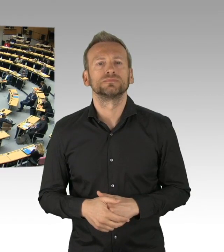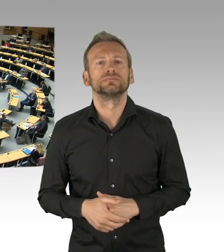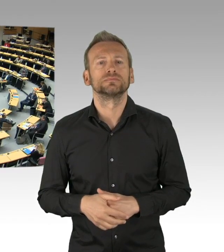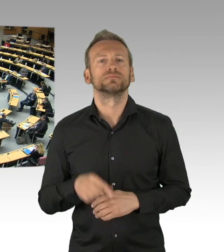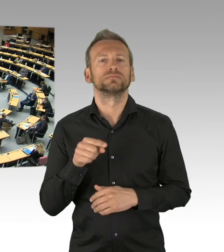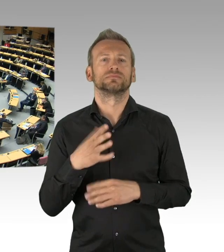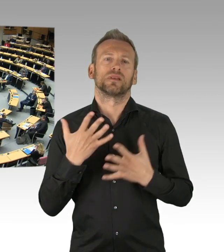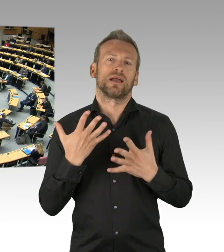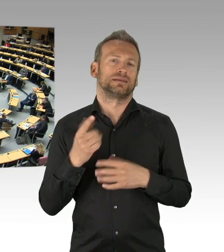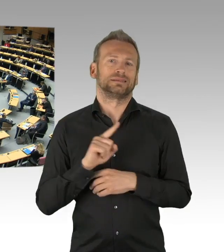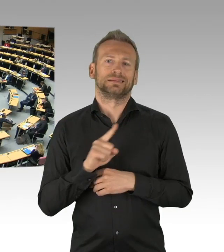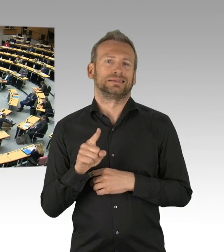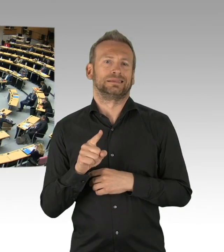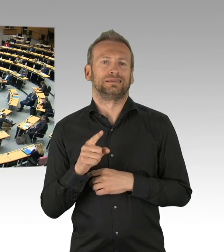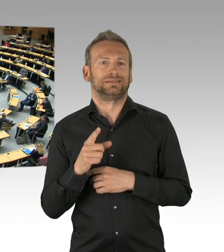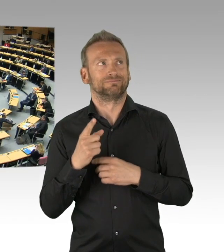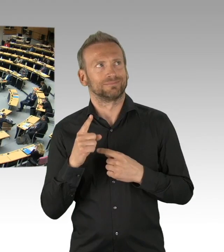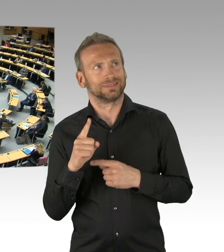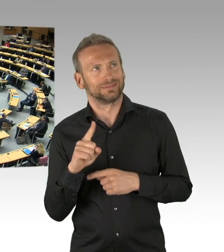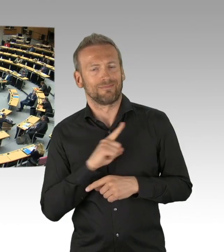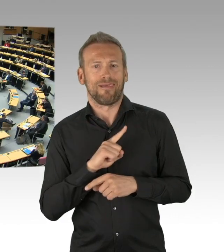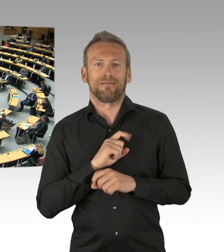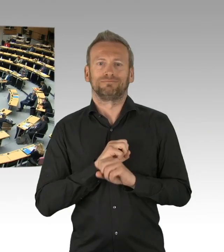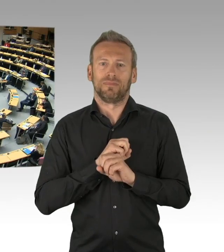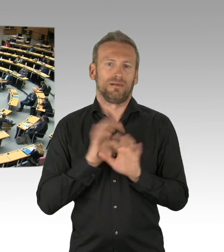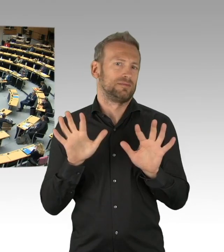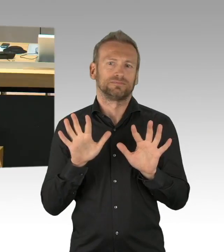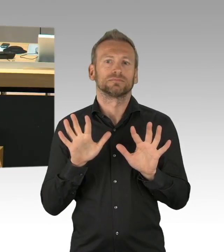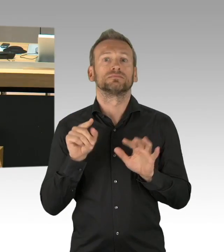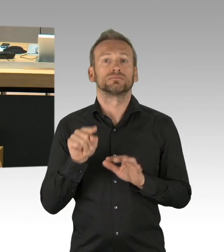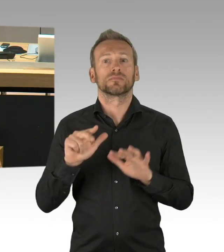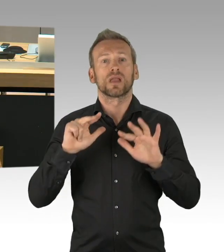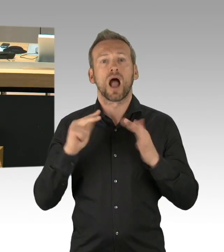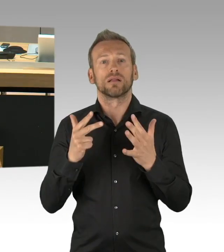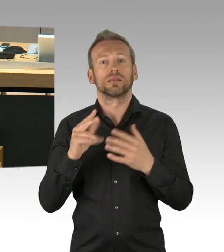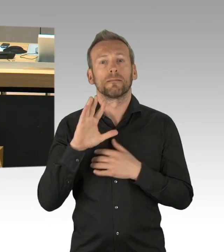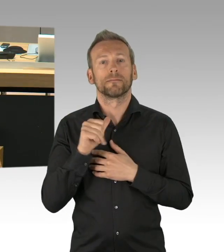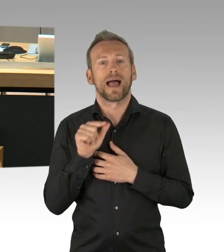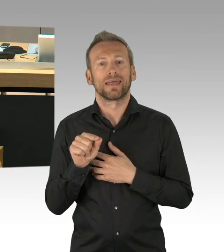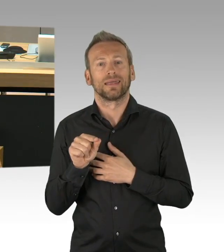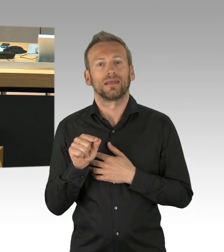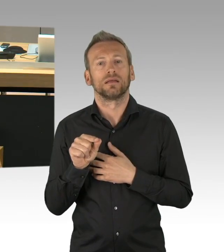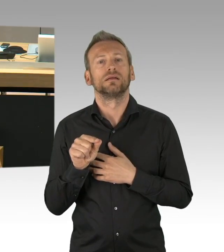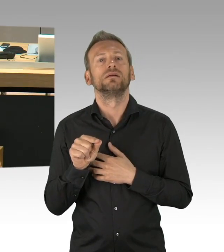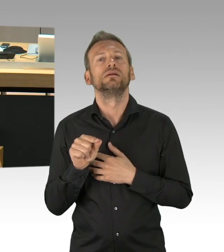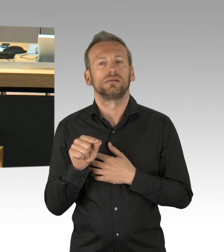den Feiertagsbeschluss aus gutem Grund abgelehnt, aber wir sind durchaus der Auffassung, dass dies ein wichtiger Jahrestag ist,